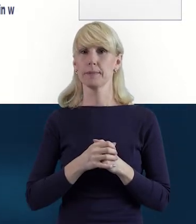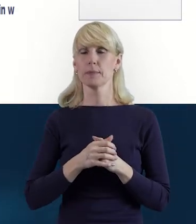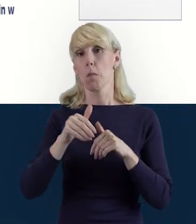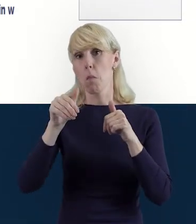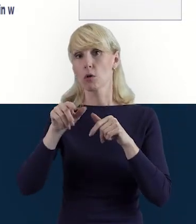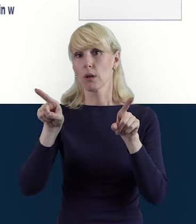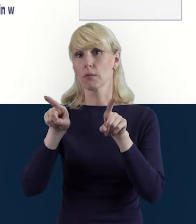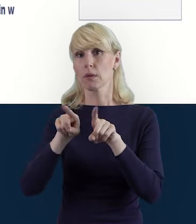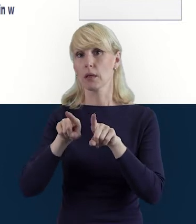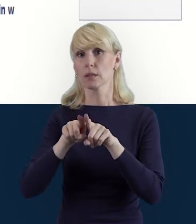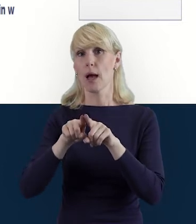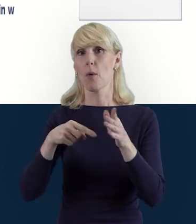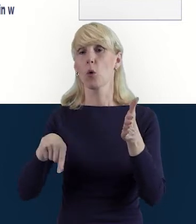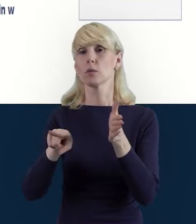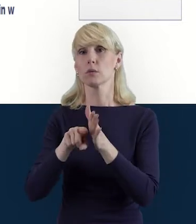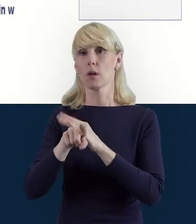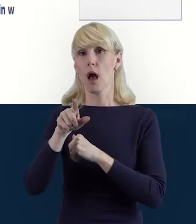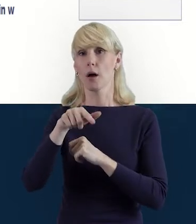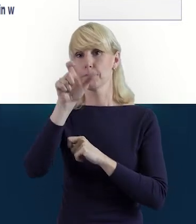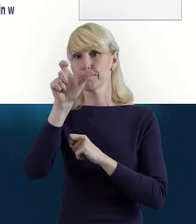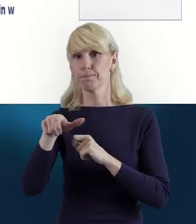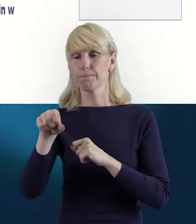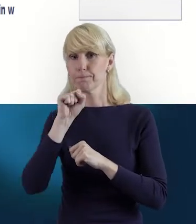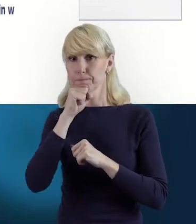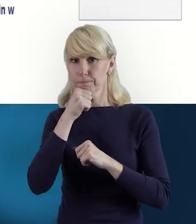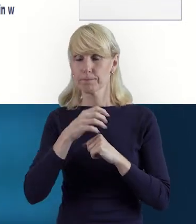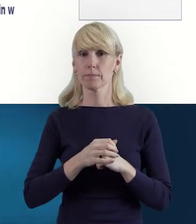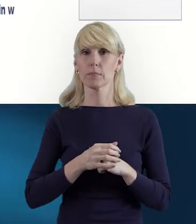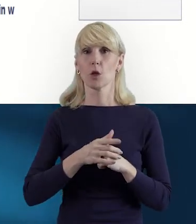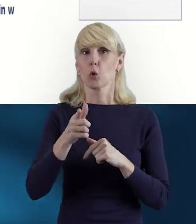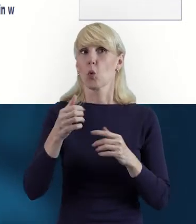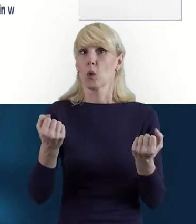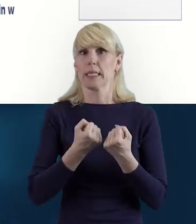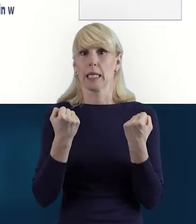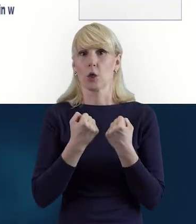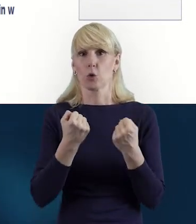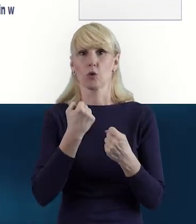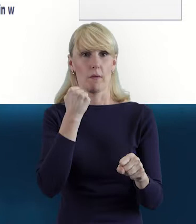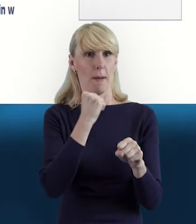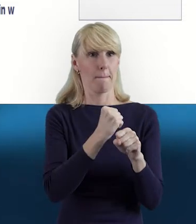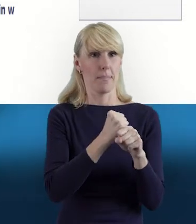Może właśnie mieć zakładkę dotyczącą zaangażowania w pracę z uczniami,